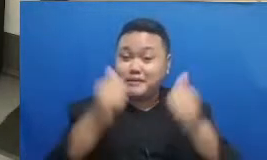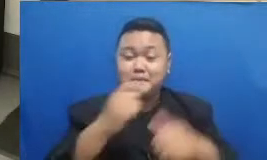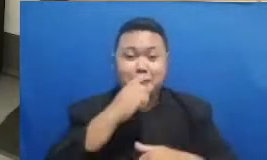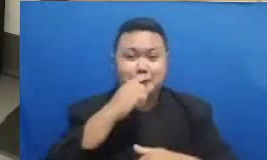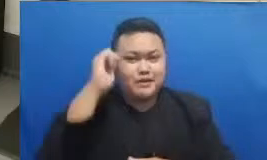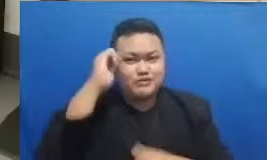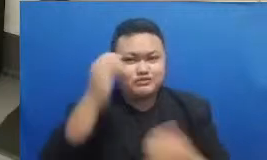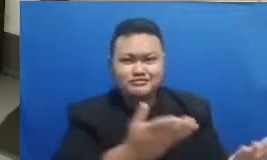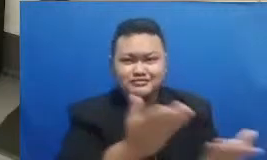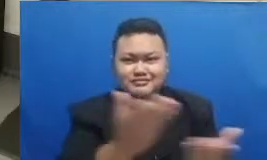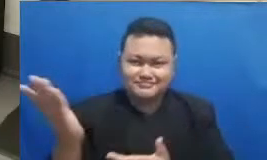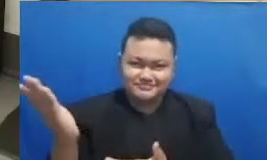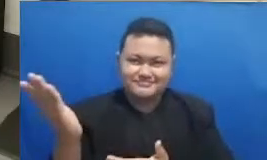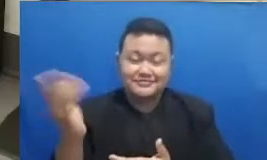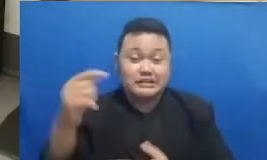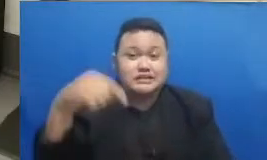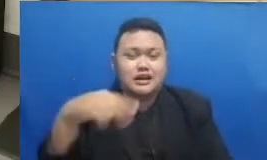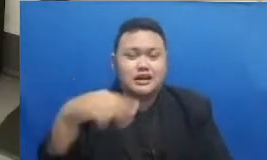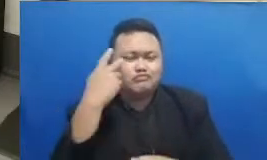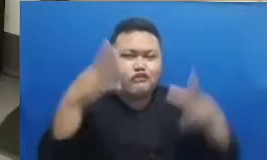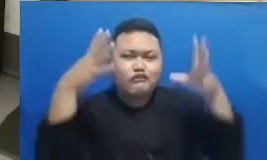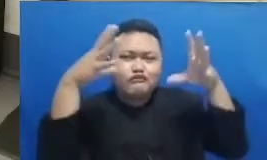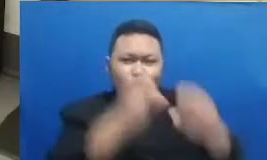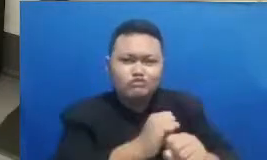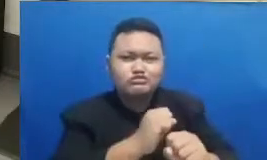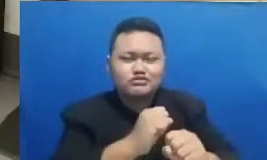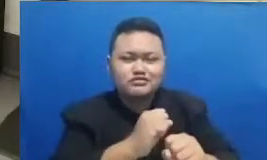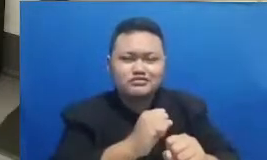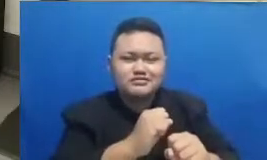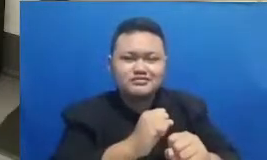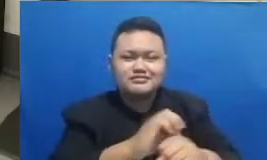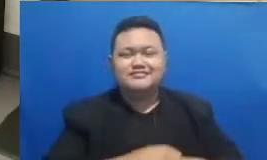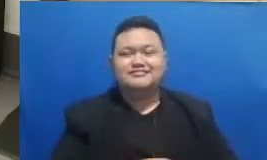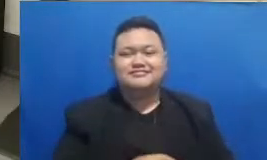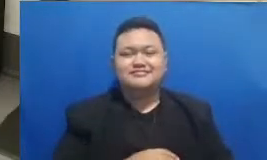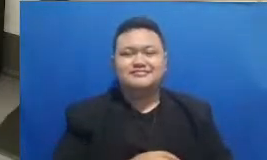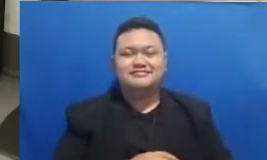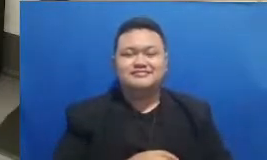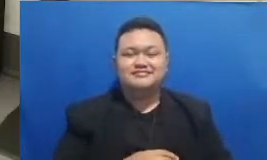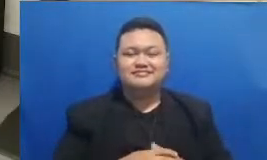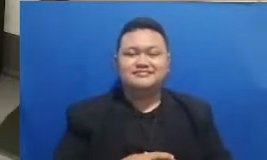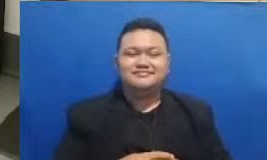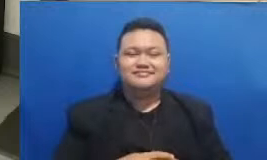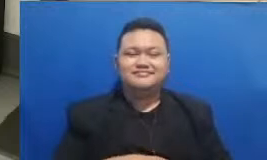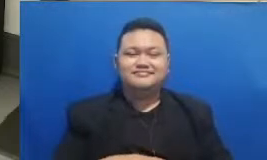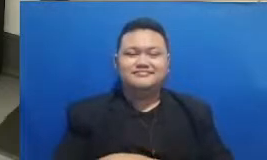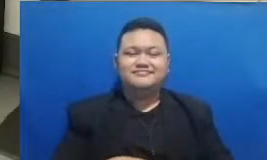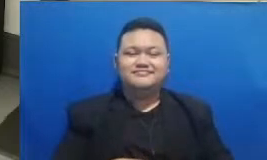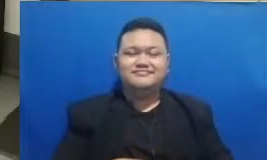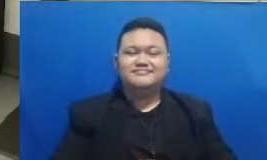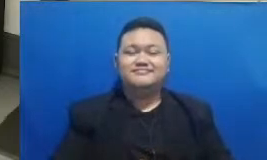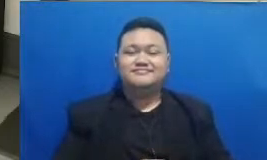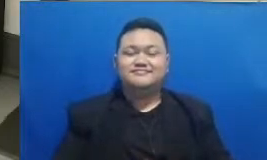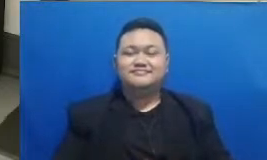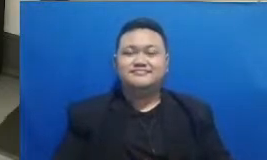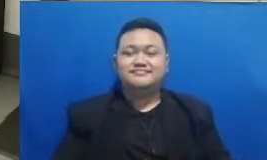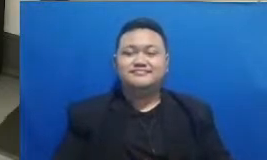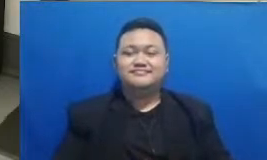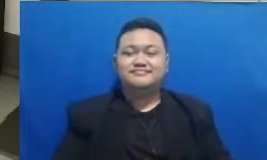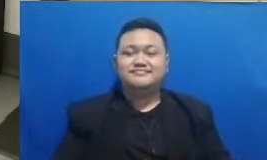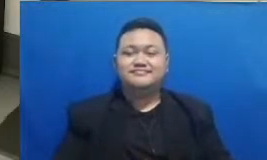sedang memperhatikan layar monitor dengan sungguh seksama Baik saya akan langsung mengumkan nanti